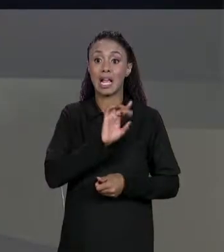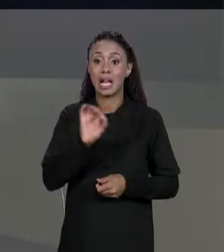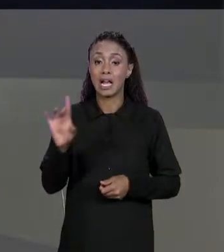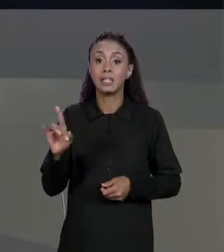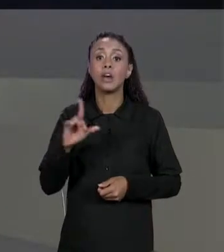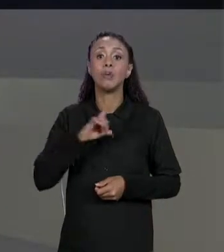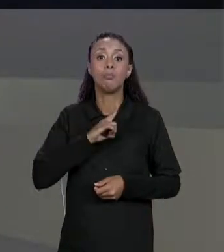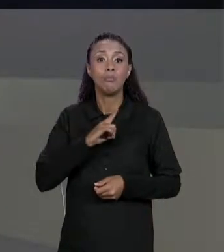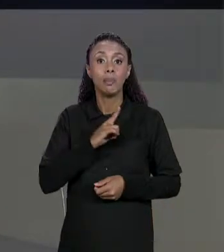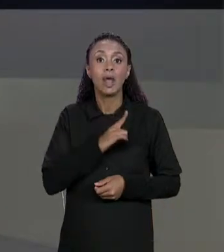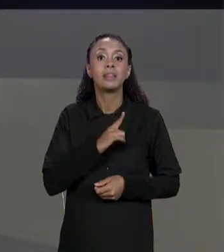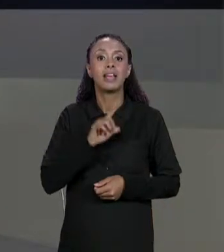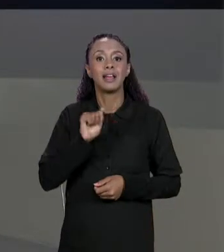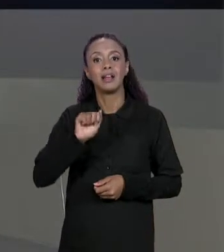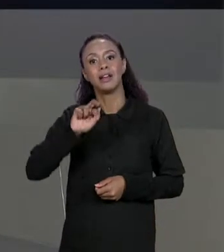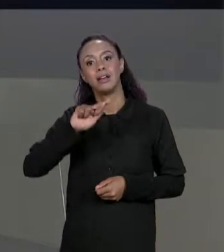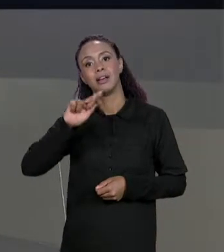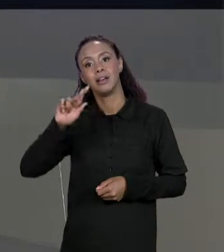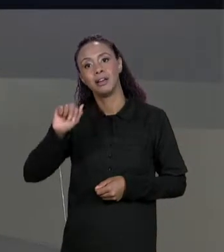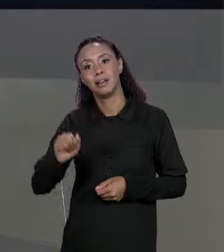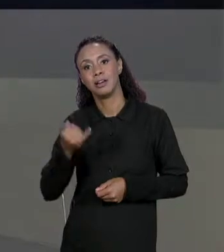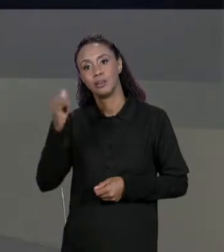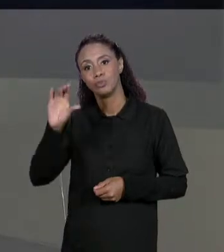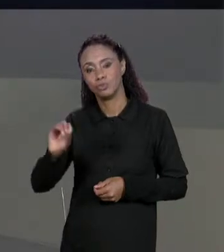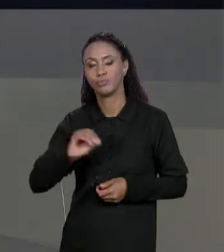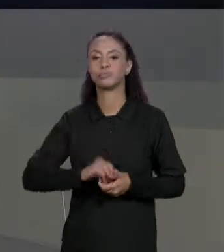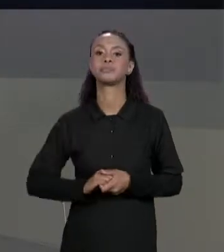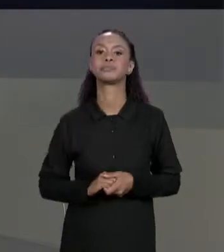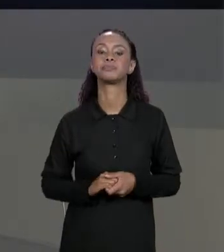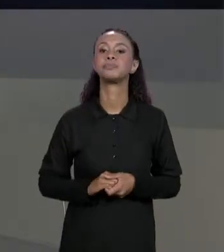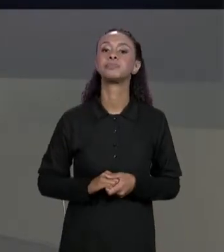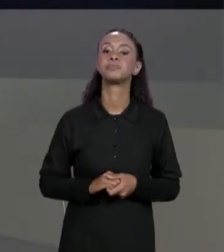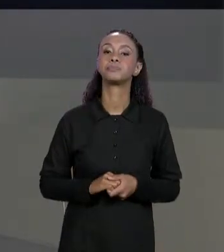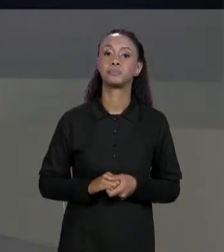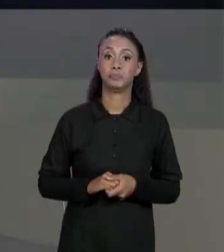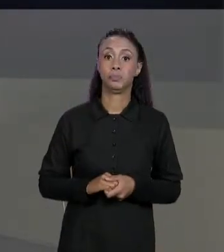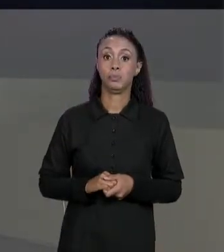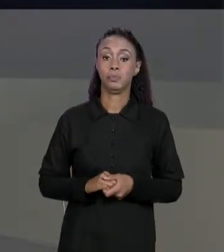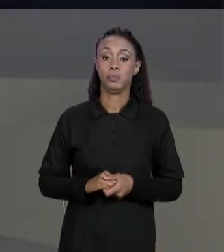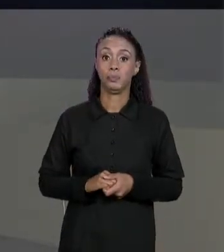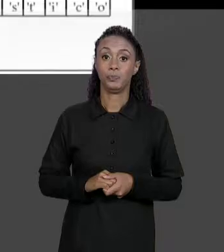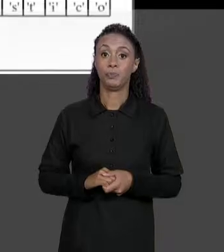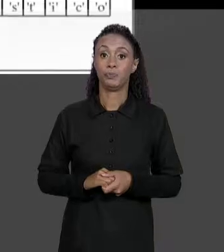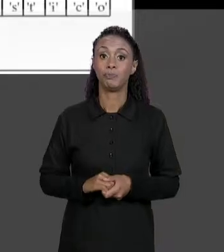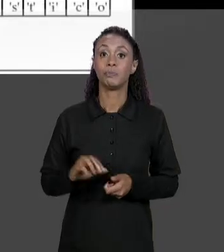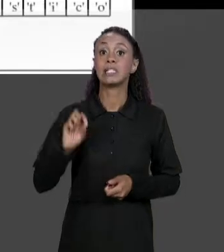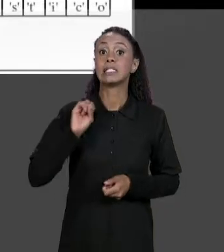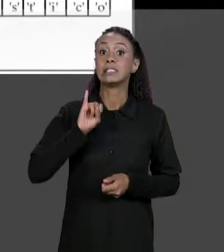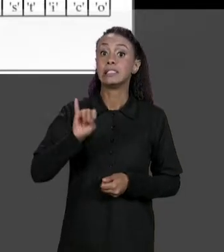ARRANJOS QUE NÓS TEMOS. SE NÓS QUEREMOS COPIAR AGORA, CRIAMOS